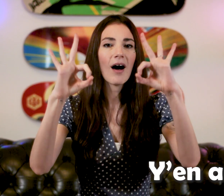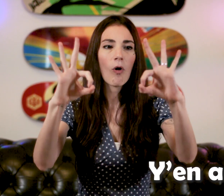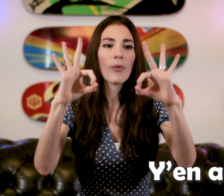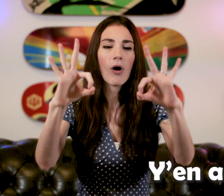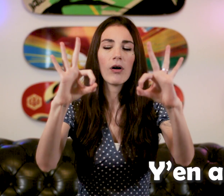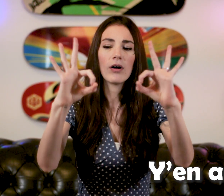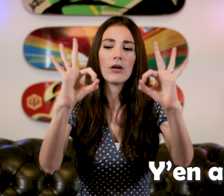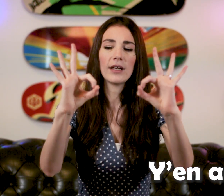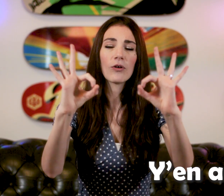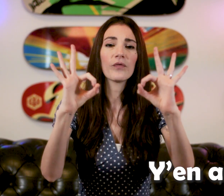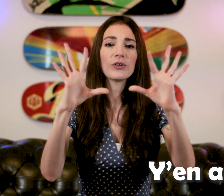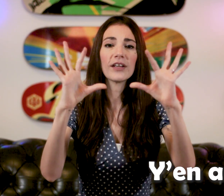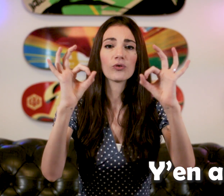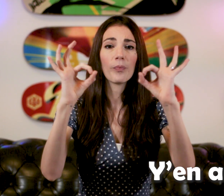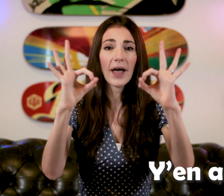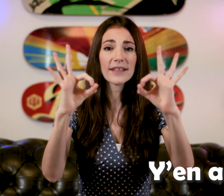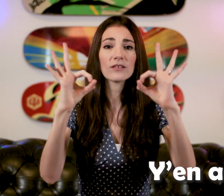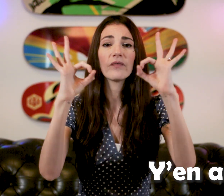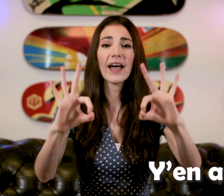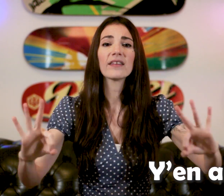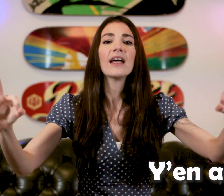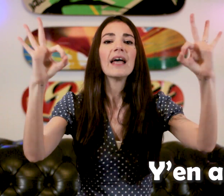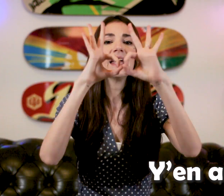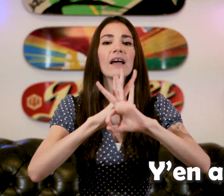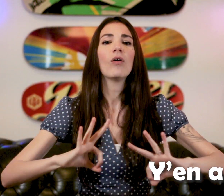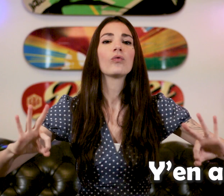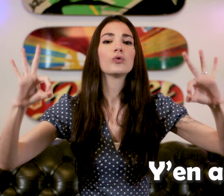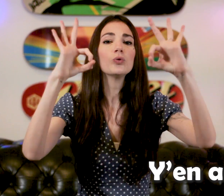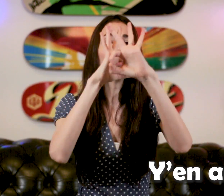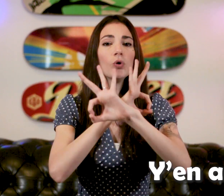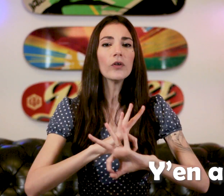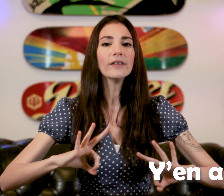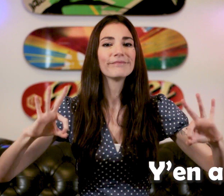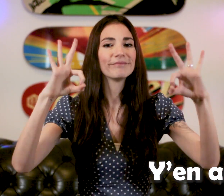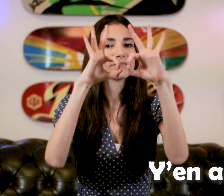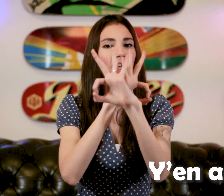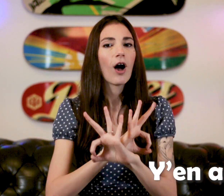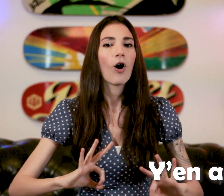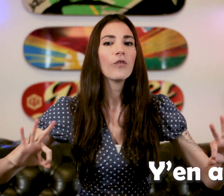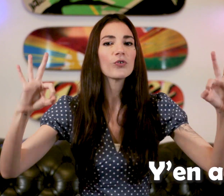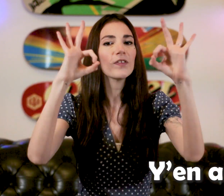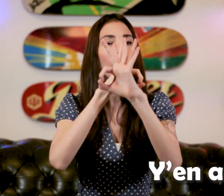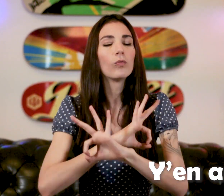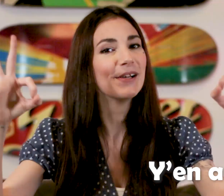On prend la configuration pince et on tourne en faisant des ronds